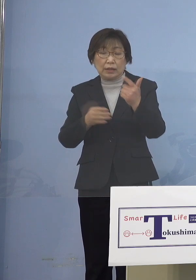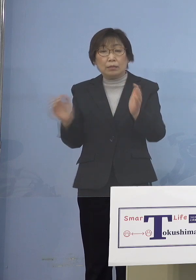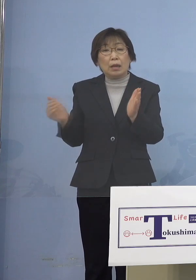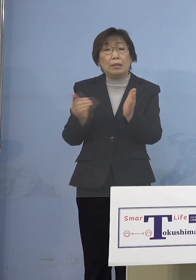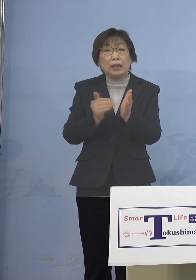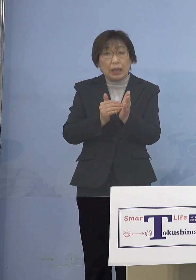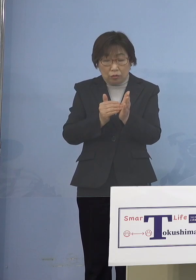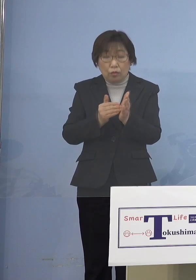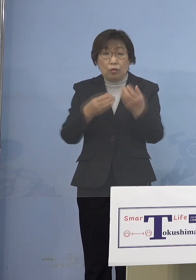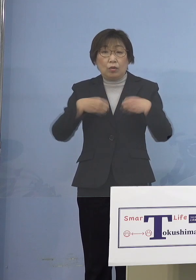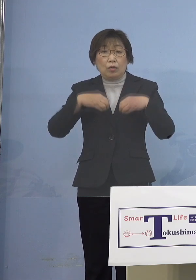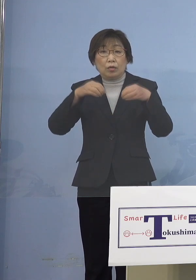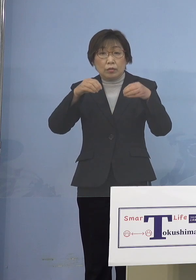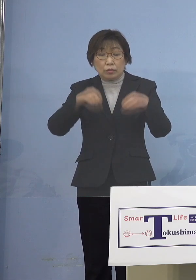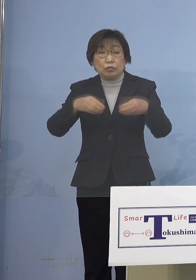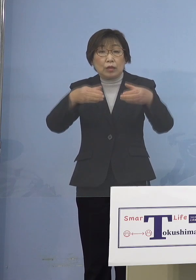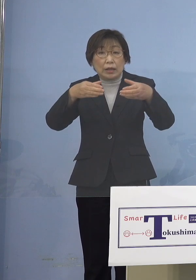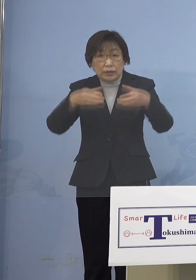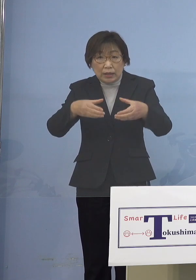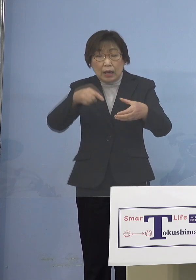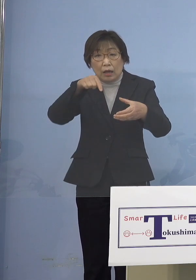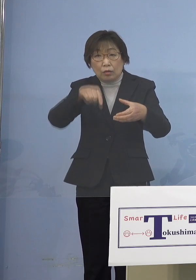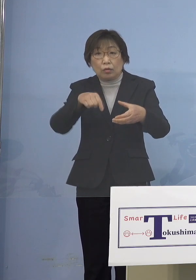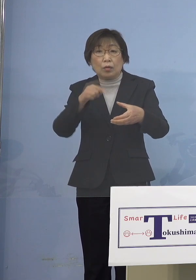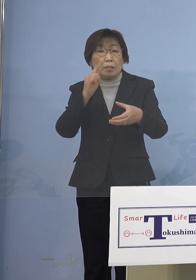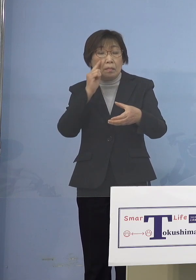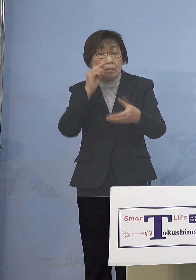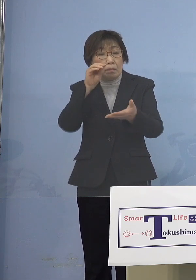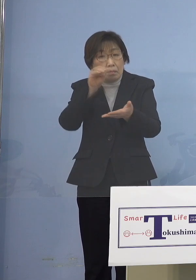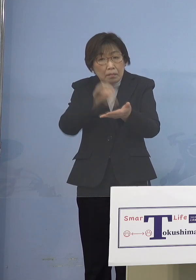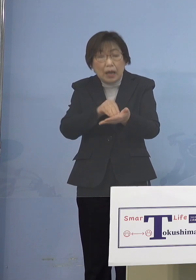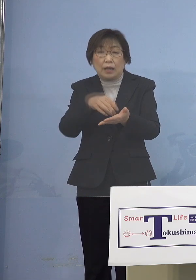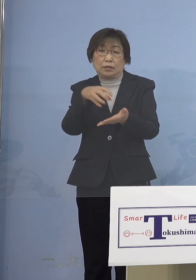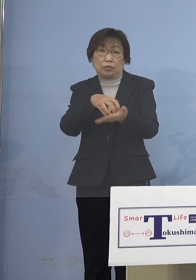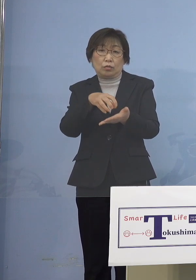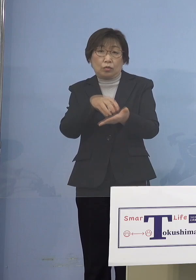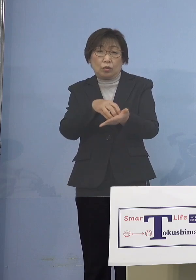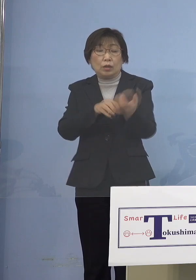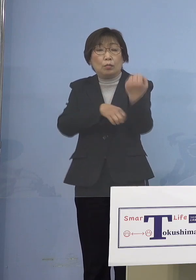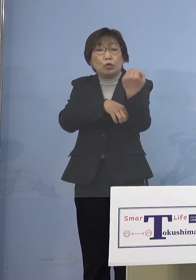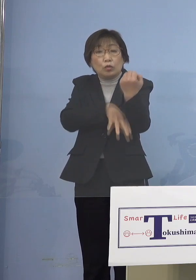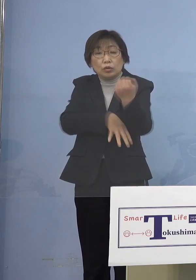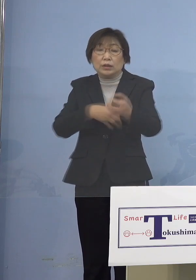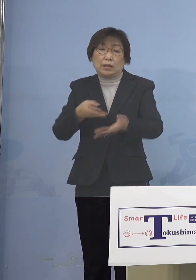エビデンスに基づいて 申し上げているということを ご理解いただきたいと思います